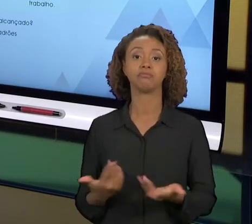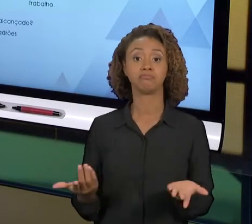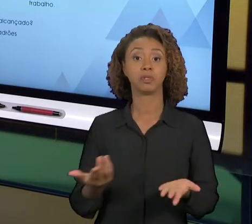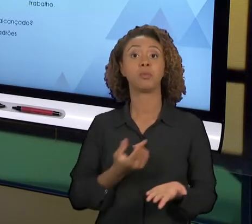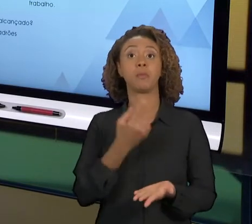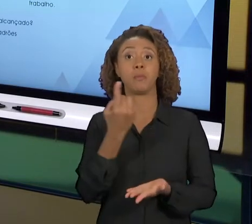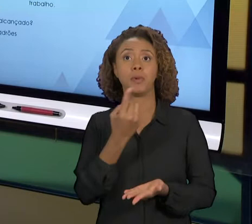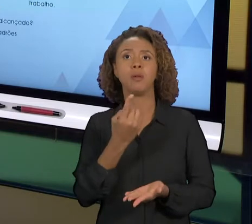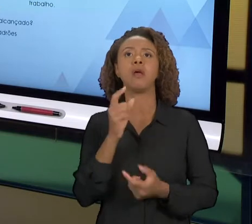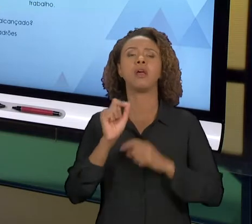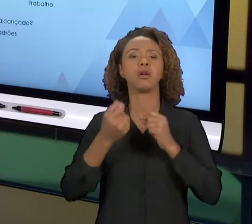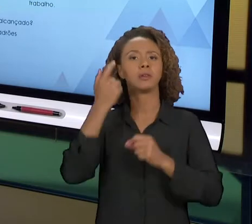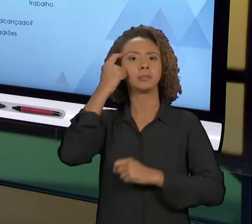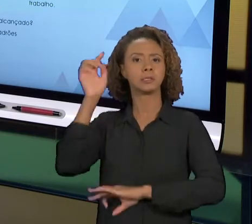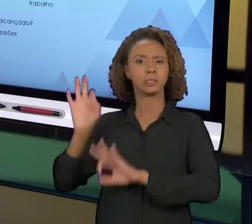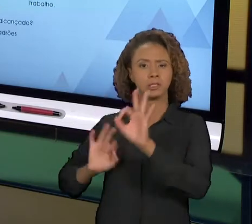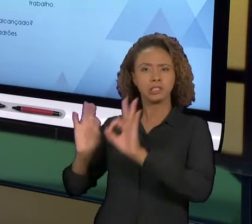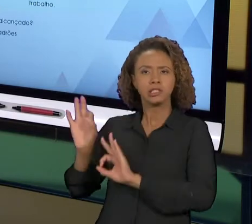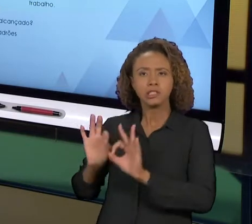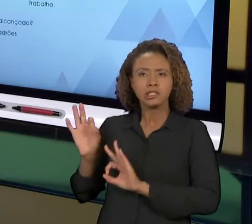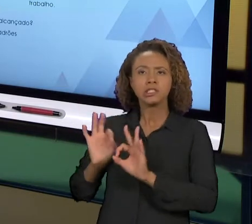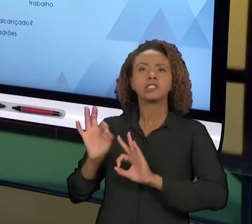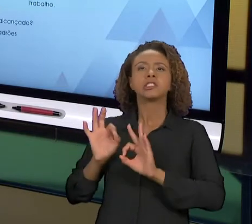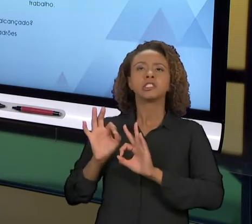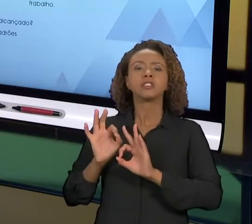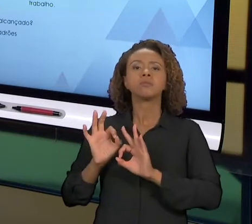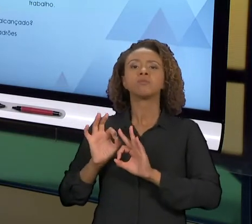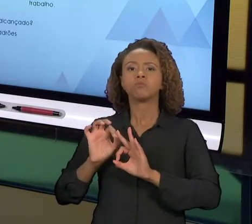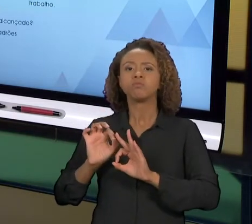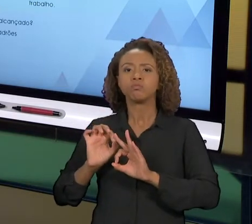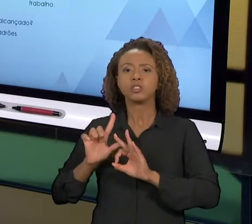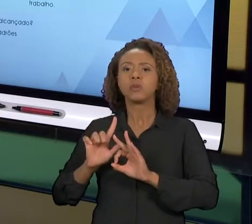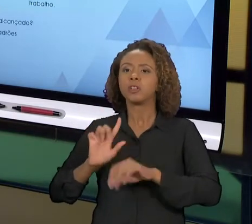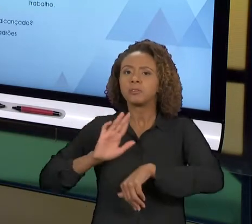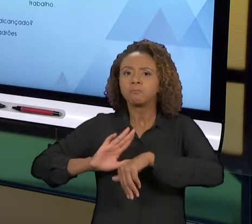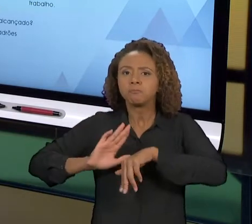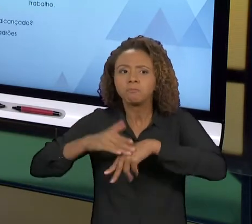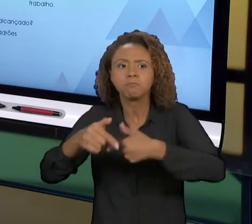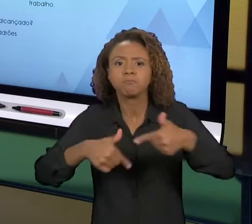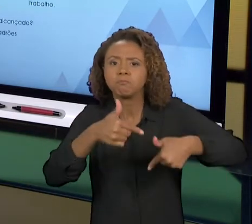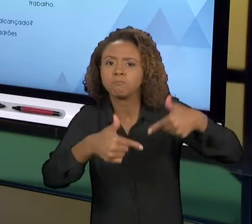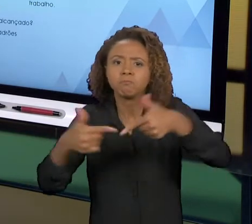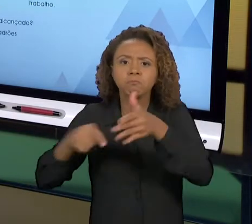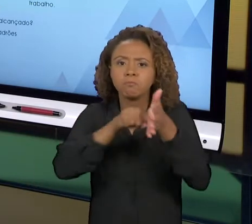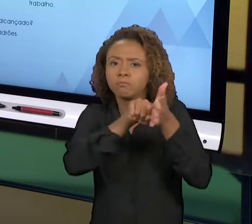ESPERADO, E CASO NEGATIVO A GENTE AGE SOBRE ESSA METODOLOGIA PARA TENTAR MELHORAR O CICLO